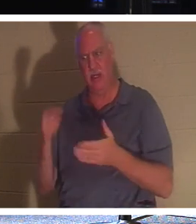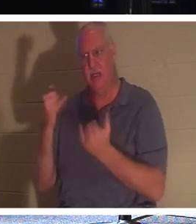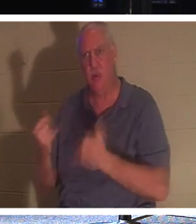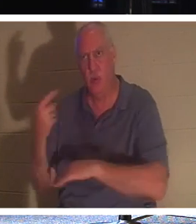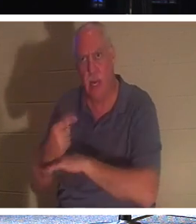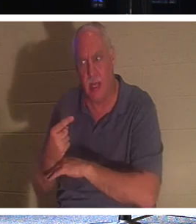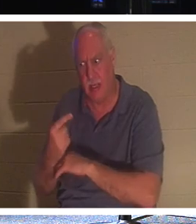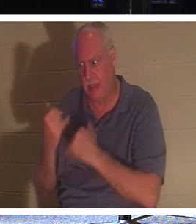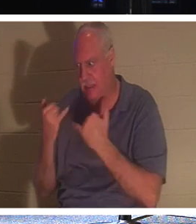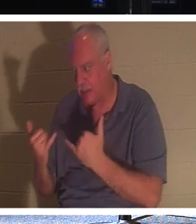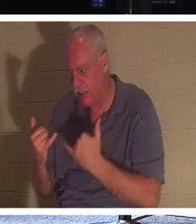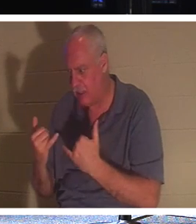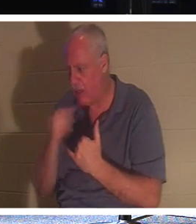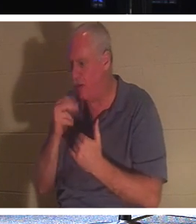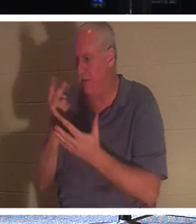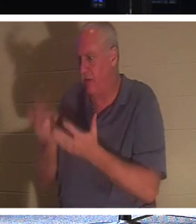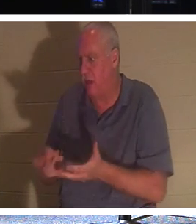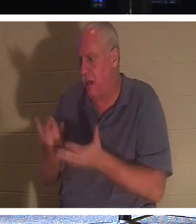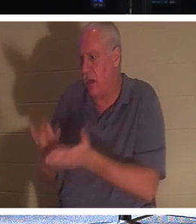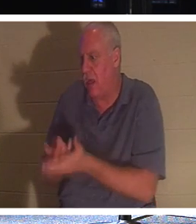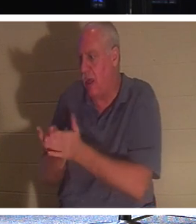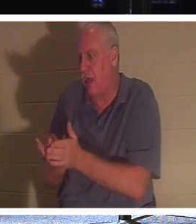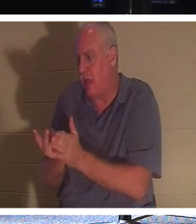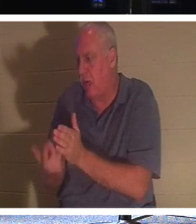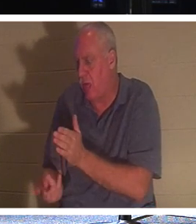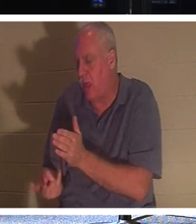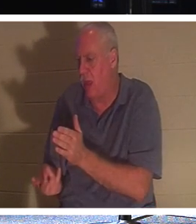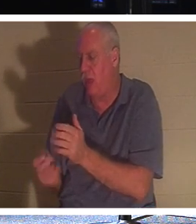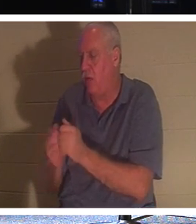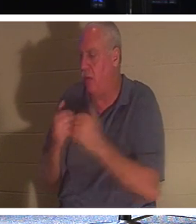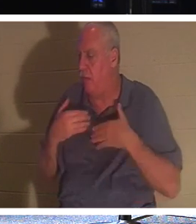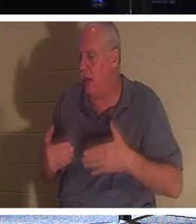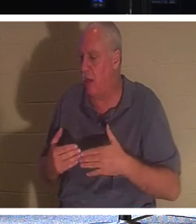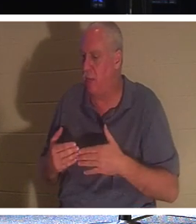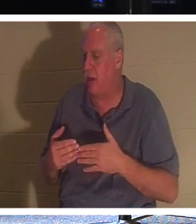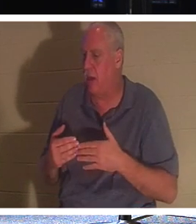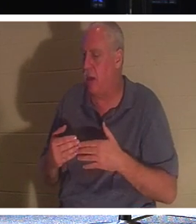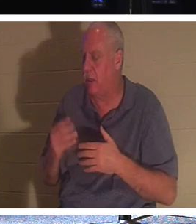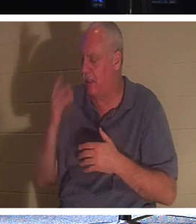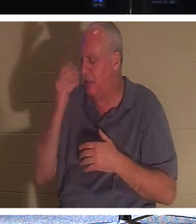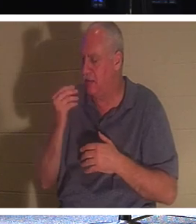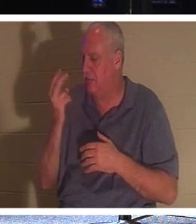Ich muss nicht mit meinem Körper in meinem Grab liegen und 2.000 Jahre lang in den Seelenschlaf fallen, bis